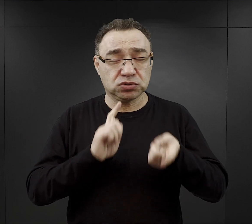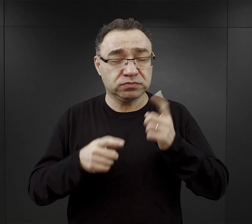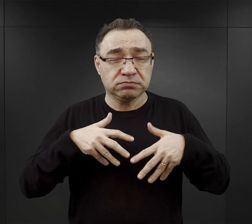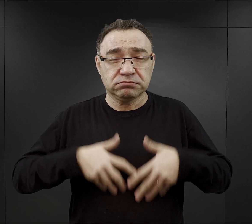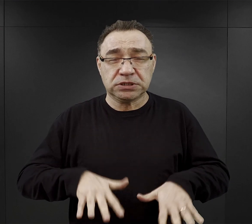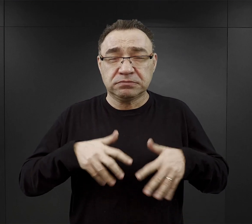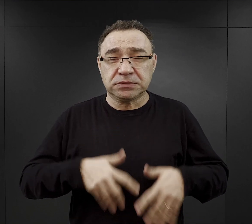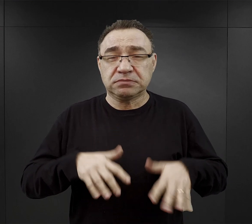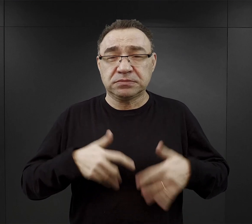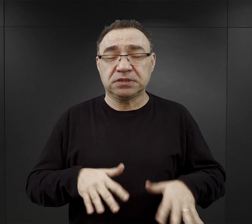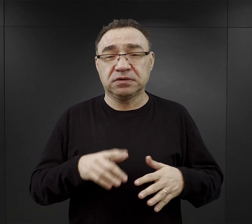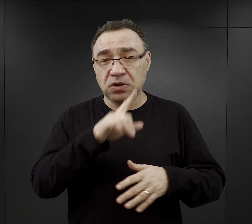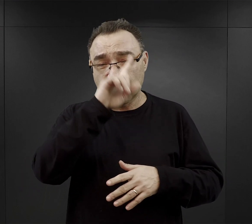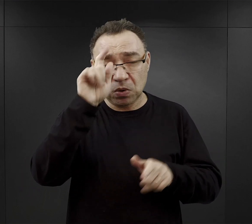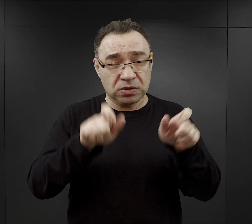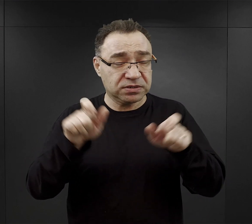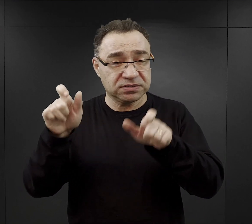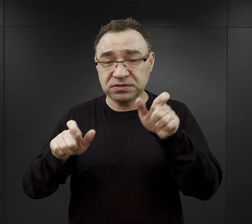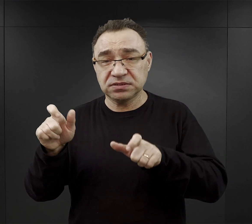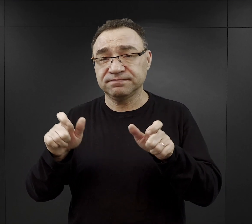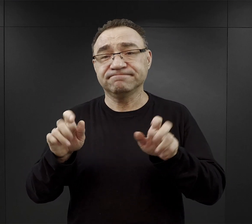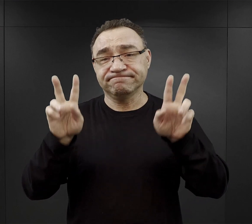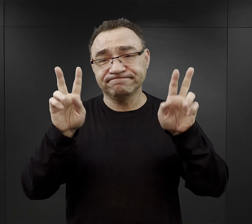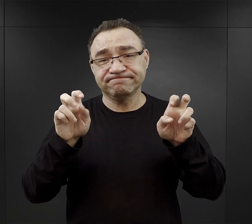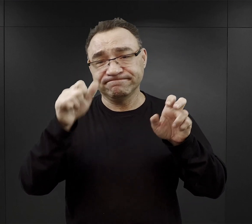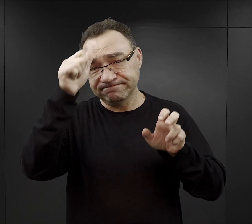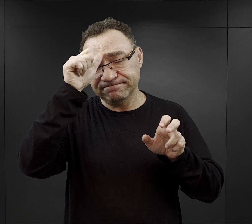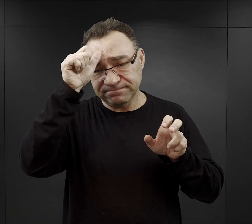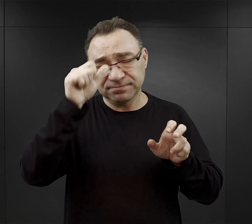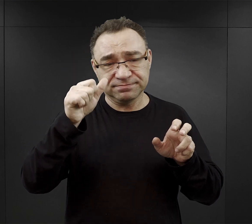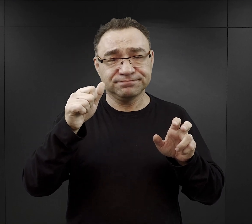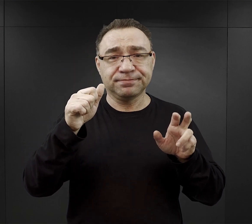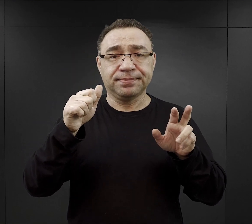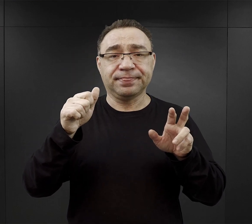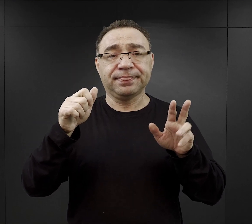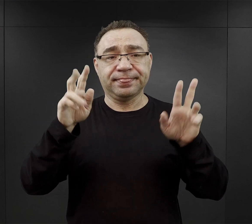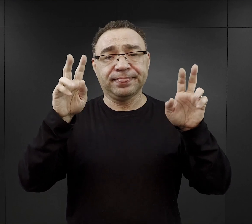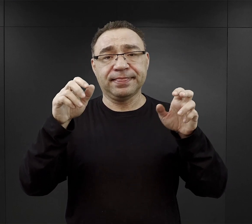i wielu z tych ludzi nazywanych w obozie właśnie „Muzułmanami” dość szybko kończyło życie.